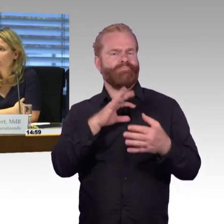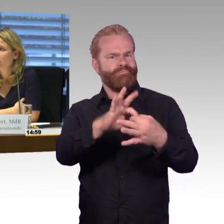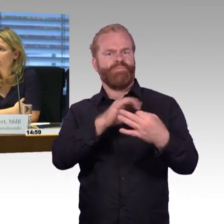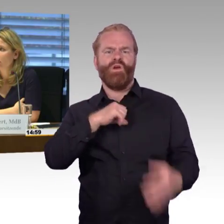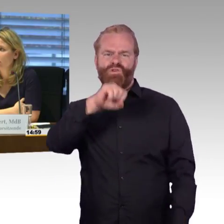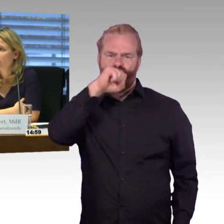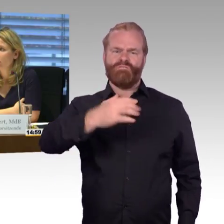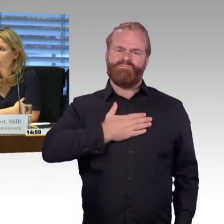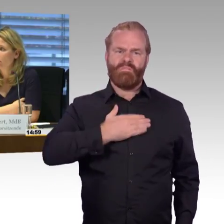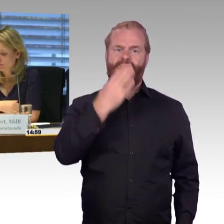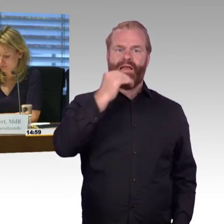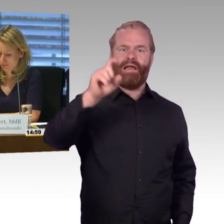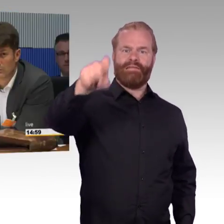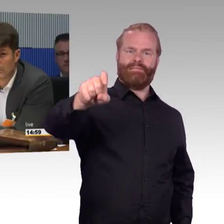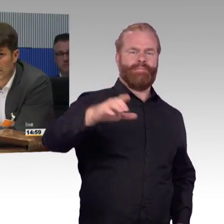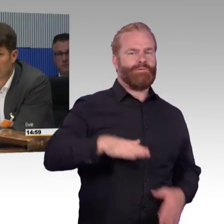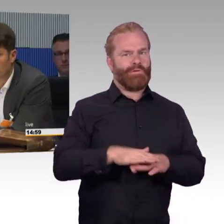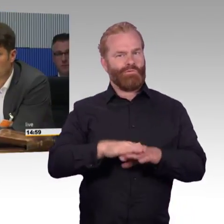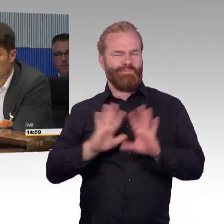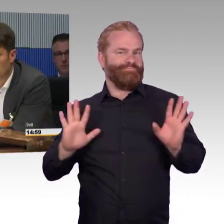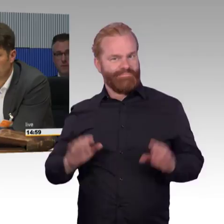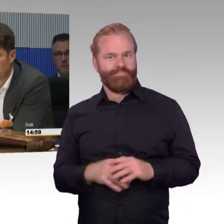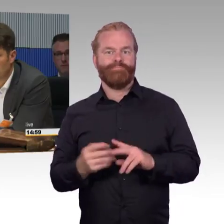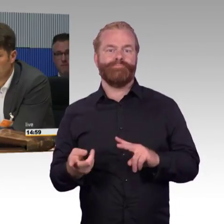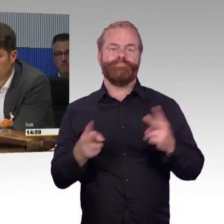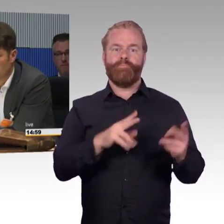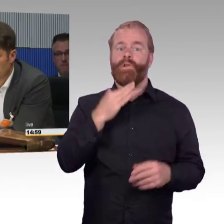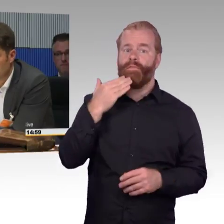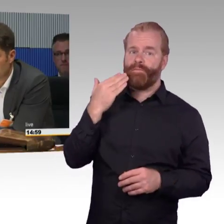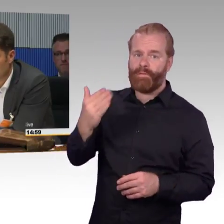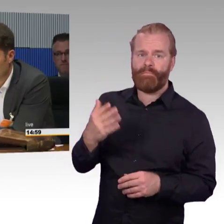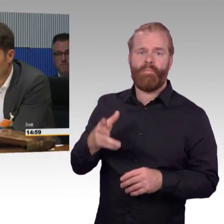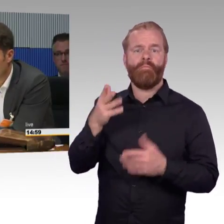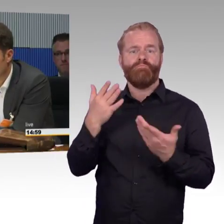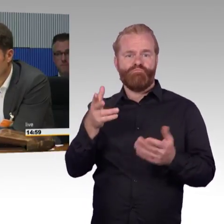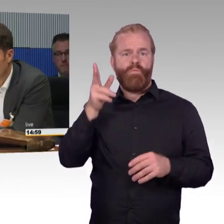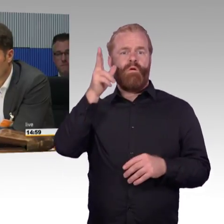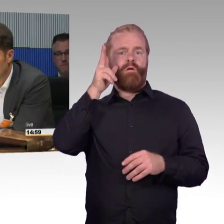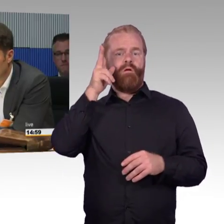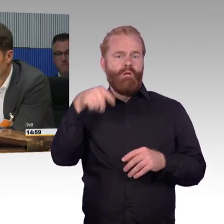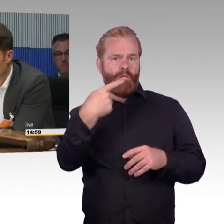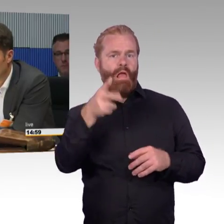der bisher nur indirekt erwähnt wurde, zum Thema nachhaltige Mobilität. Wenn wir uns jetzt vorstellen jemand verlässt sein zuhause,